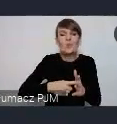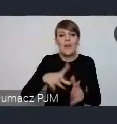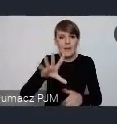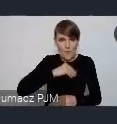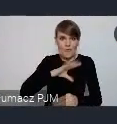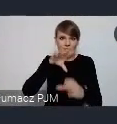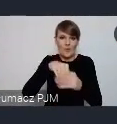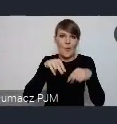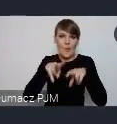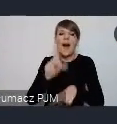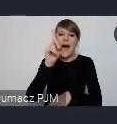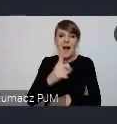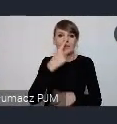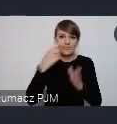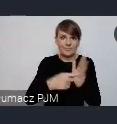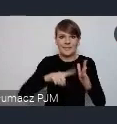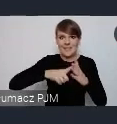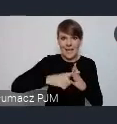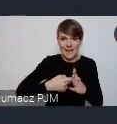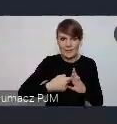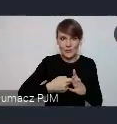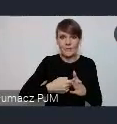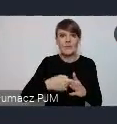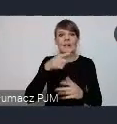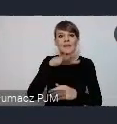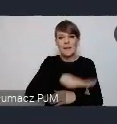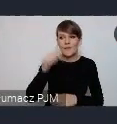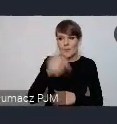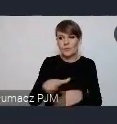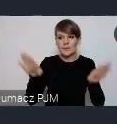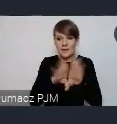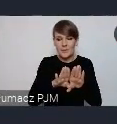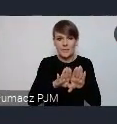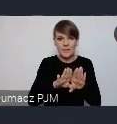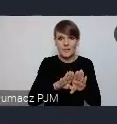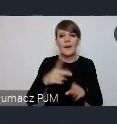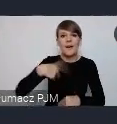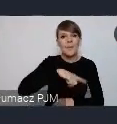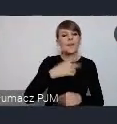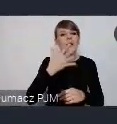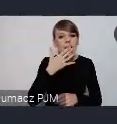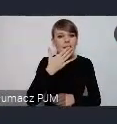Ale musi się zarejestrować, więc ta strefa w pewnym sensie jest zamknięta. Natomiast chcemy wyjść na zewnątrz, chcemy, żeby jeszcze przed WUFem